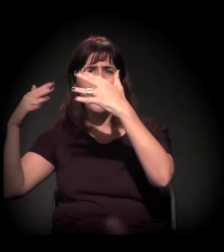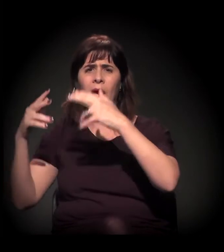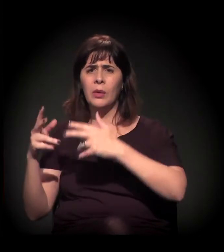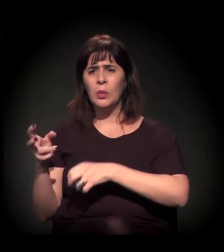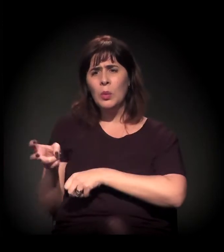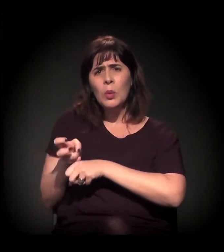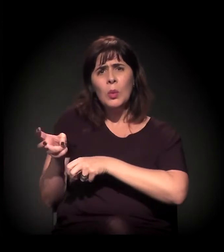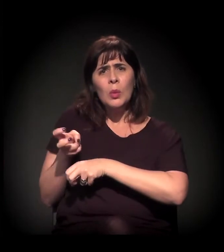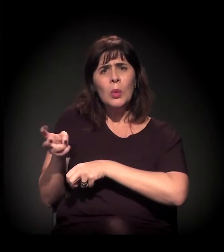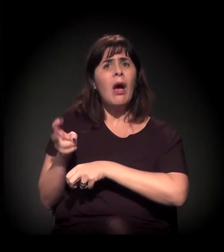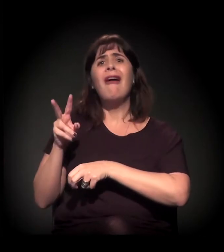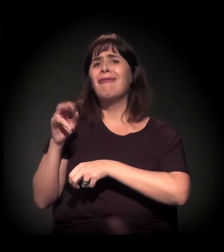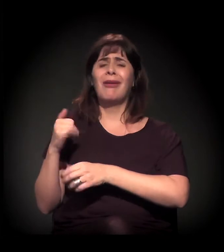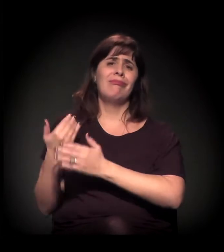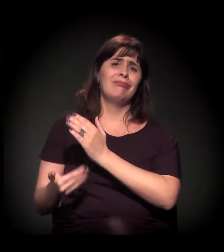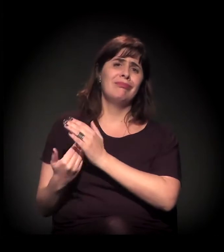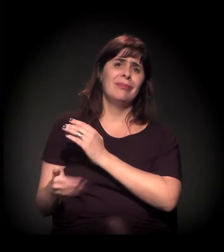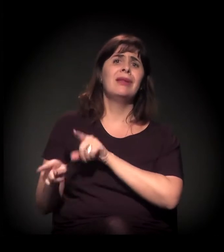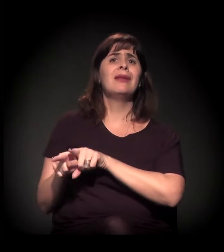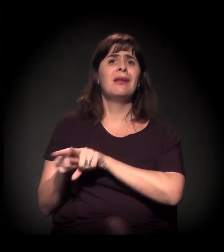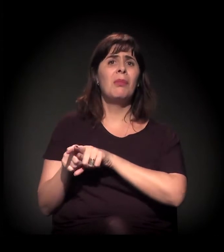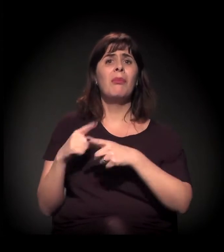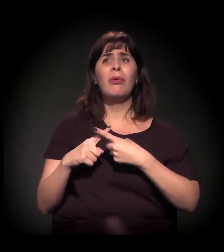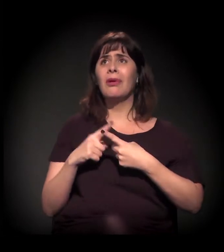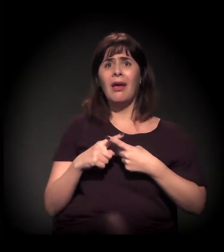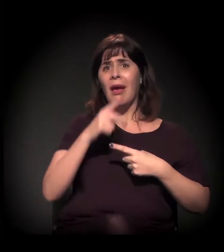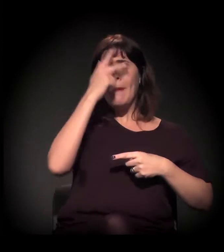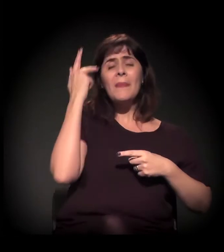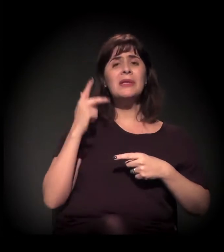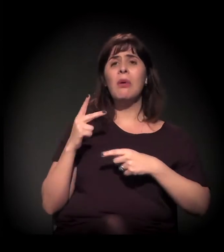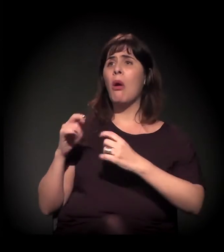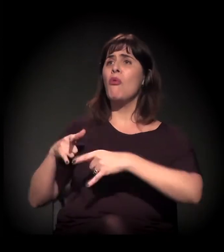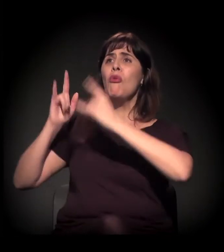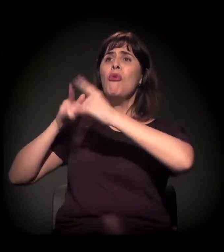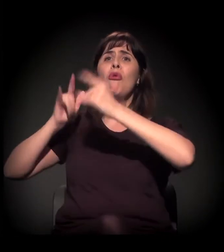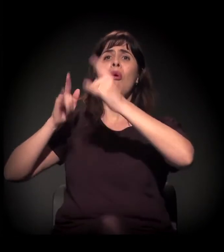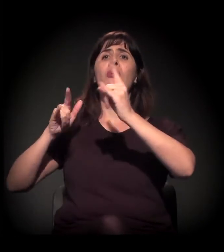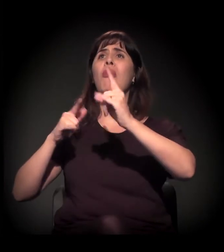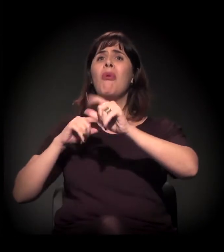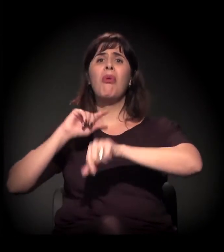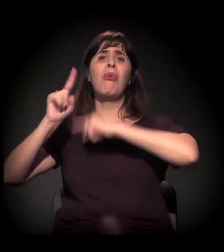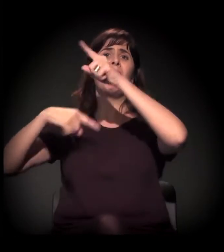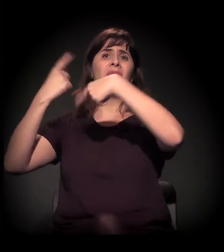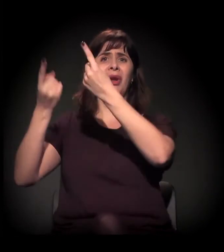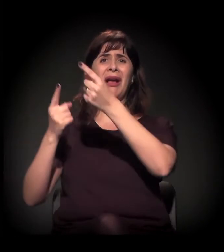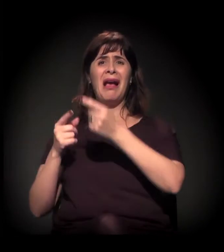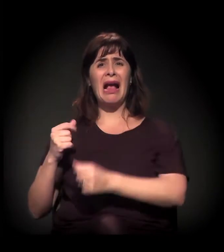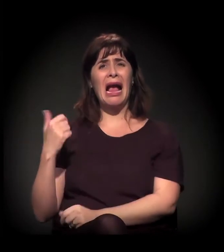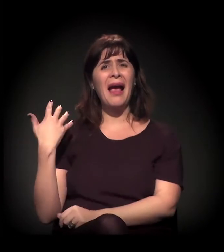O lucro do empreendimento imobiliário depende disso, dessa destruição para a recriação.